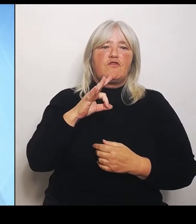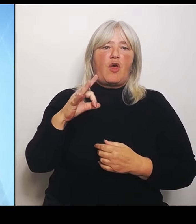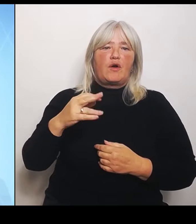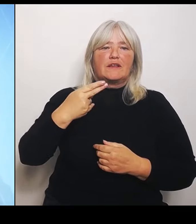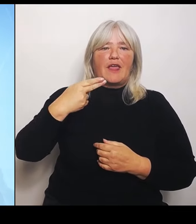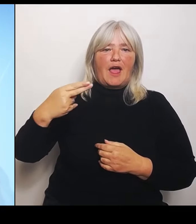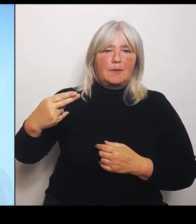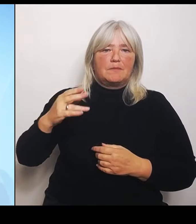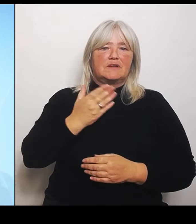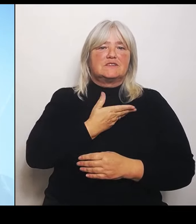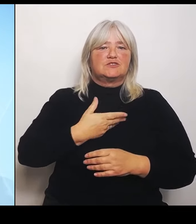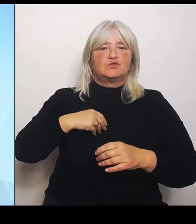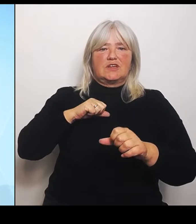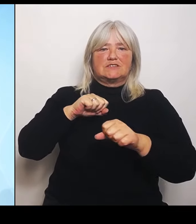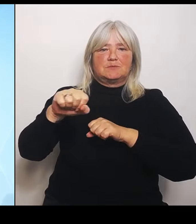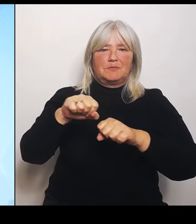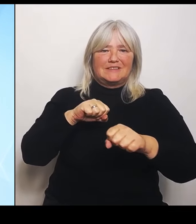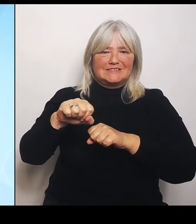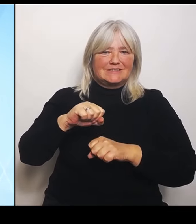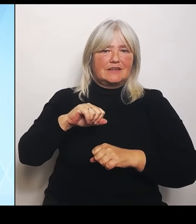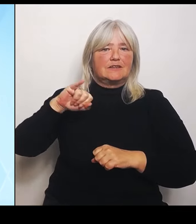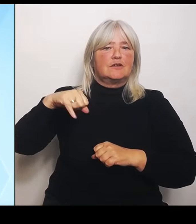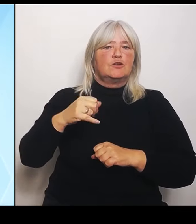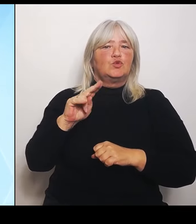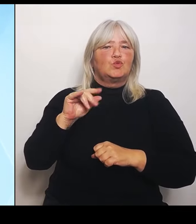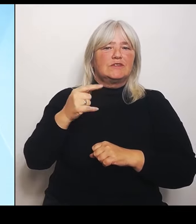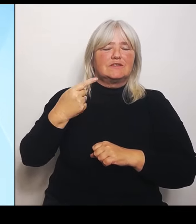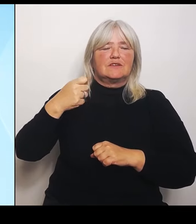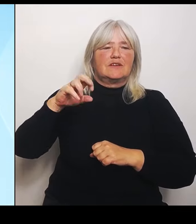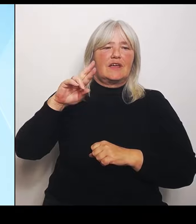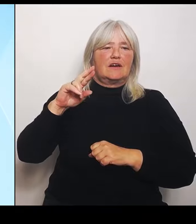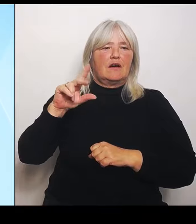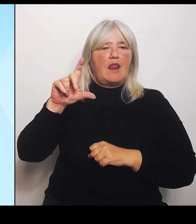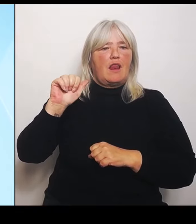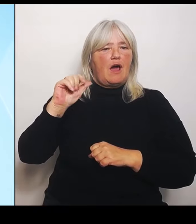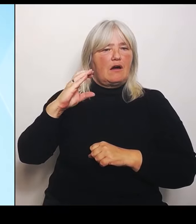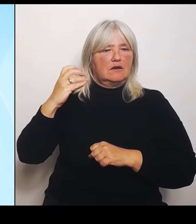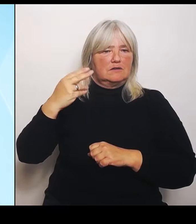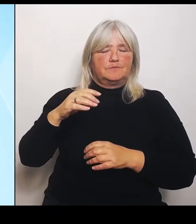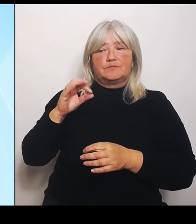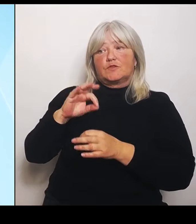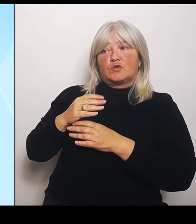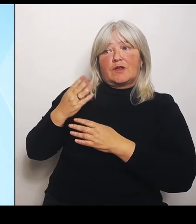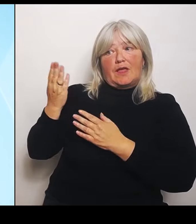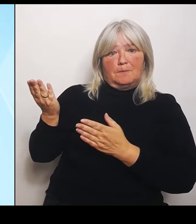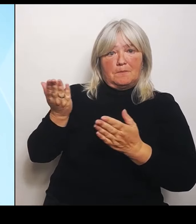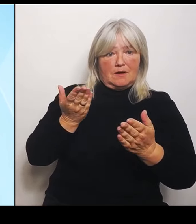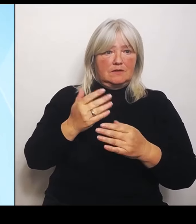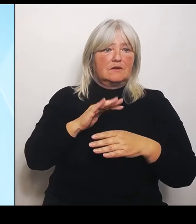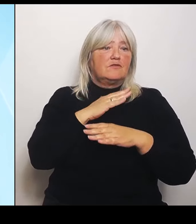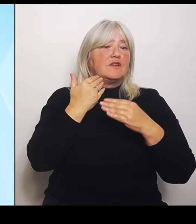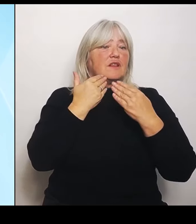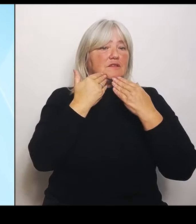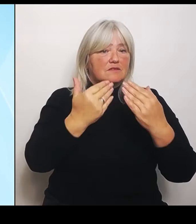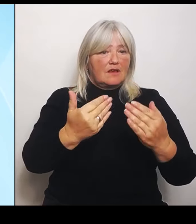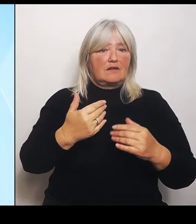(Rednerwechsel) Vielen Dank. Und von meiner Seite ein herzliches Grüß Gott zu unserer heutigen Pressekonferenz nach der Sitzung des